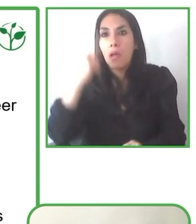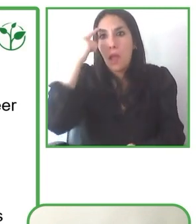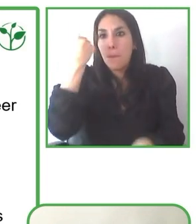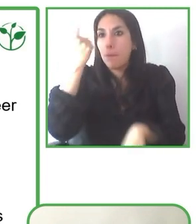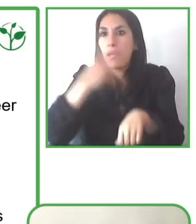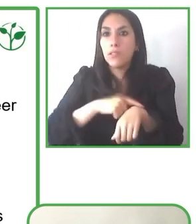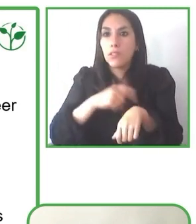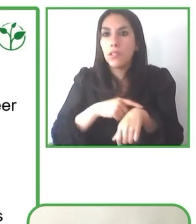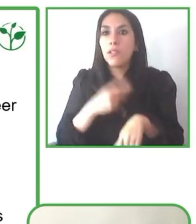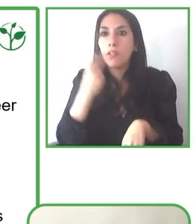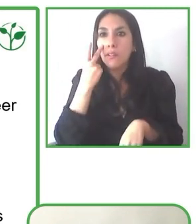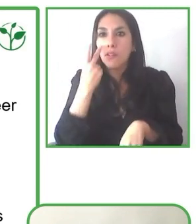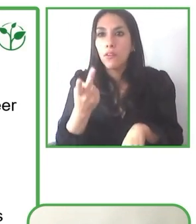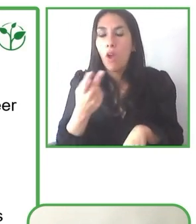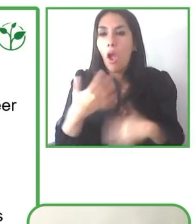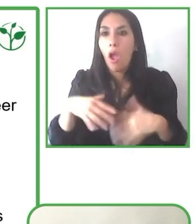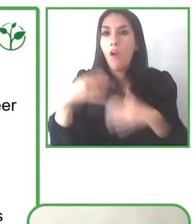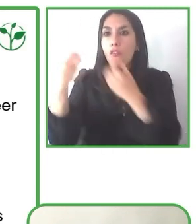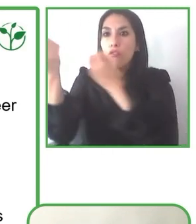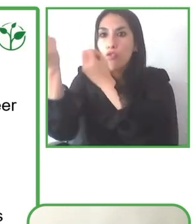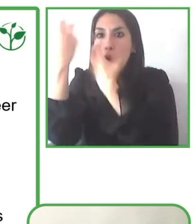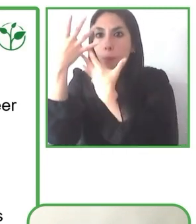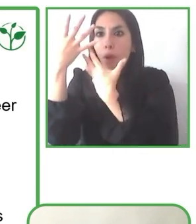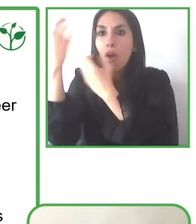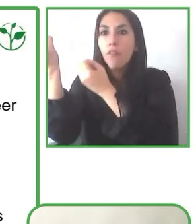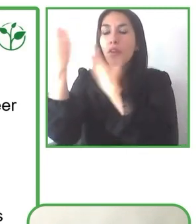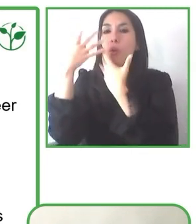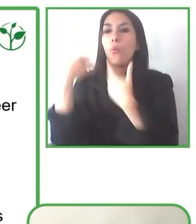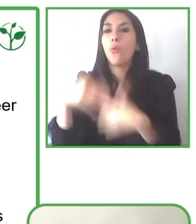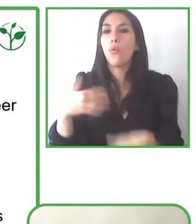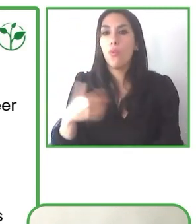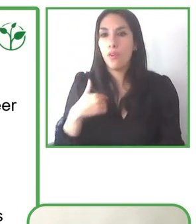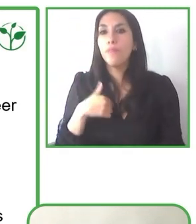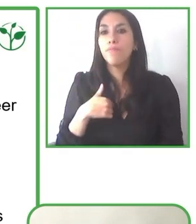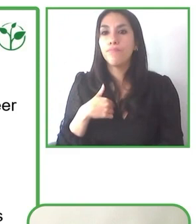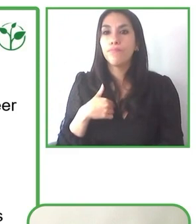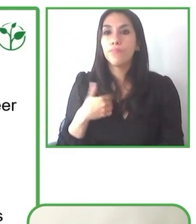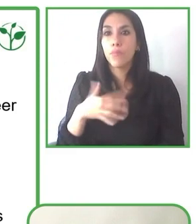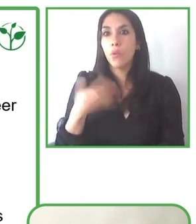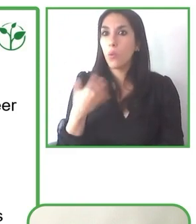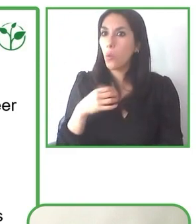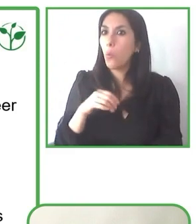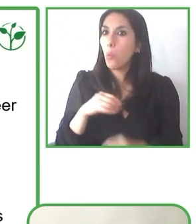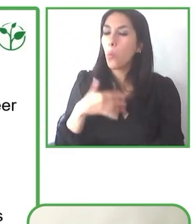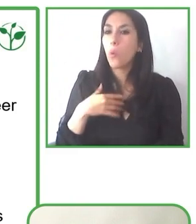Muchas gracias, Jesús. Muchísimas gracias a ti, Glenda. Muy interesante tu respuesta.